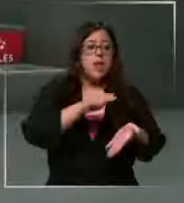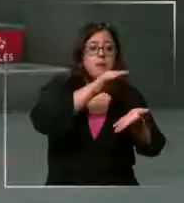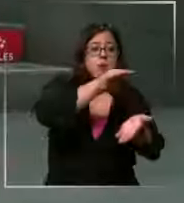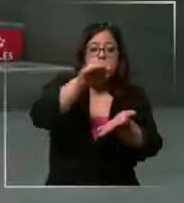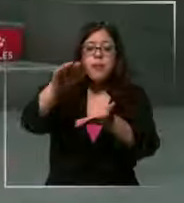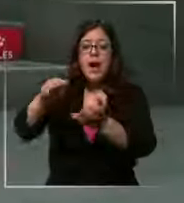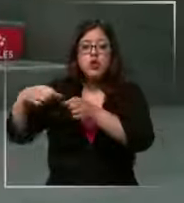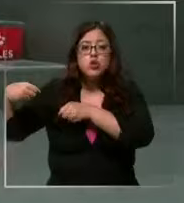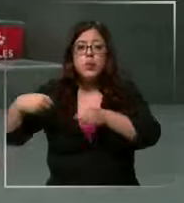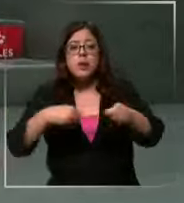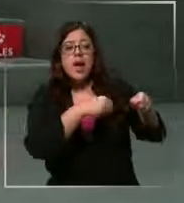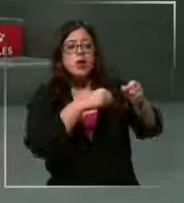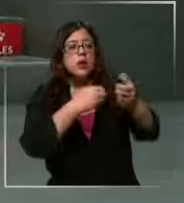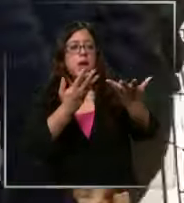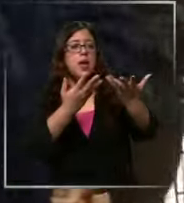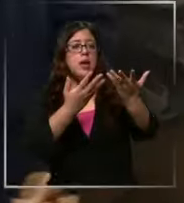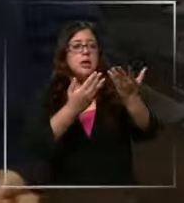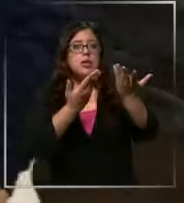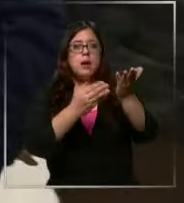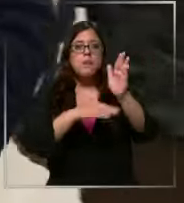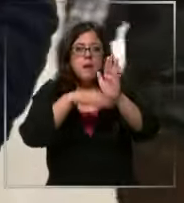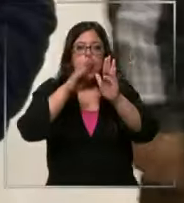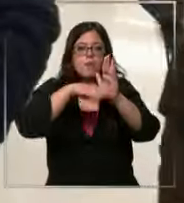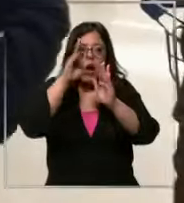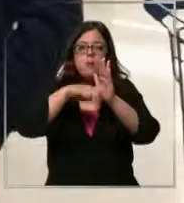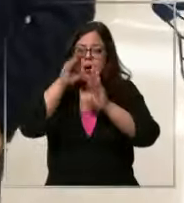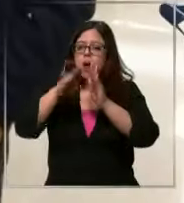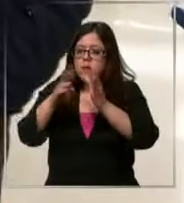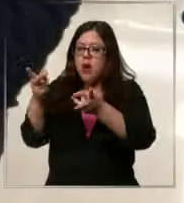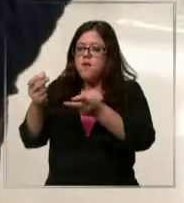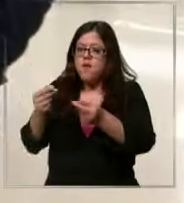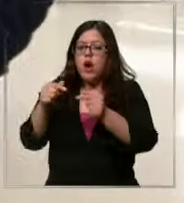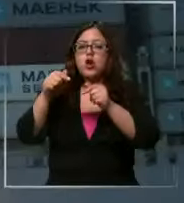más intermediarios tengamos entre medios obiamente más aumento al final Eso depende en gran parte por